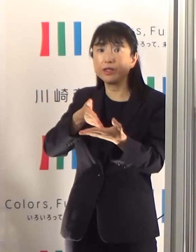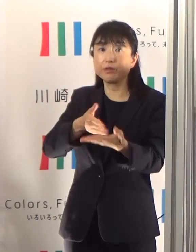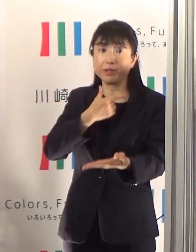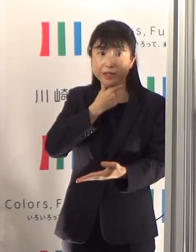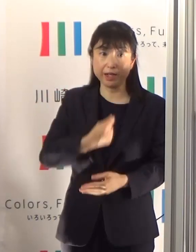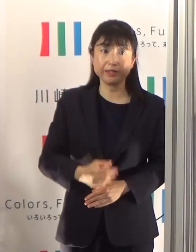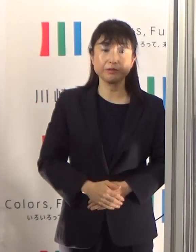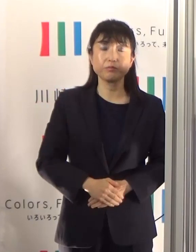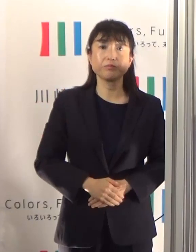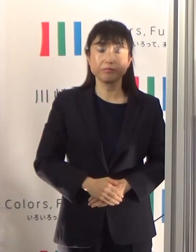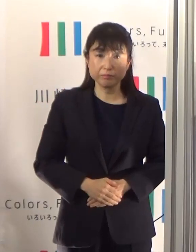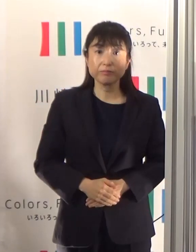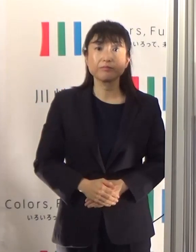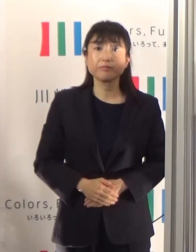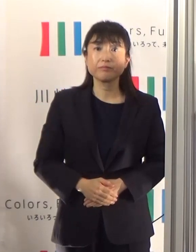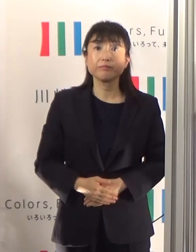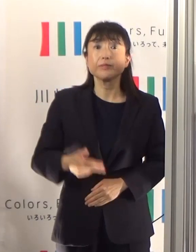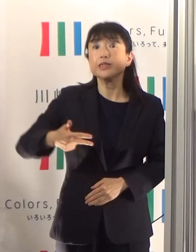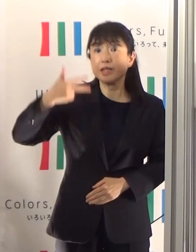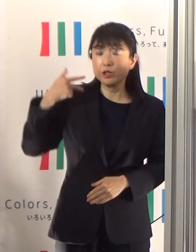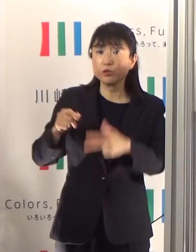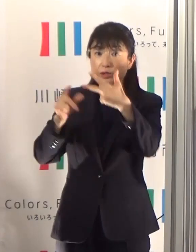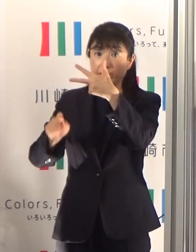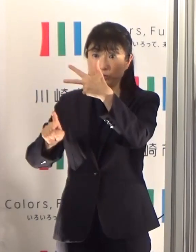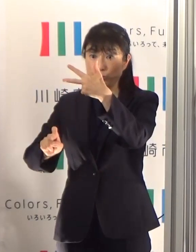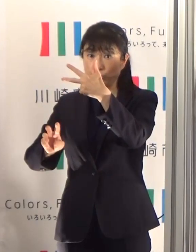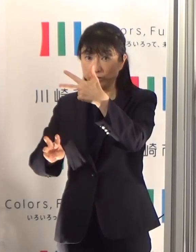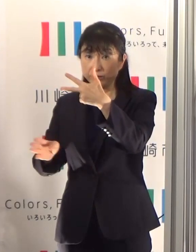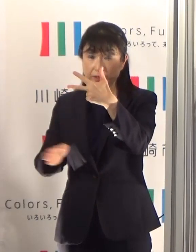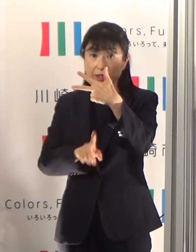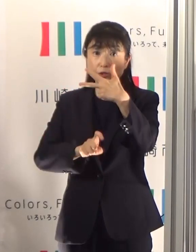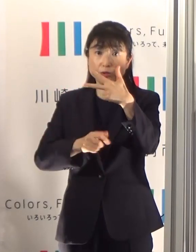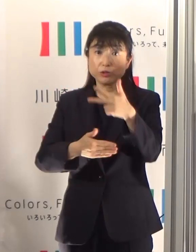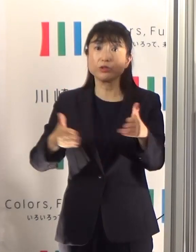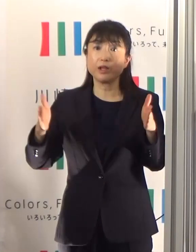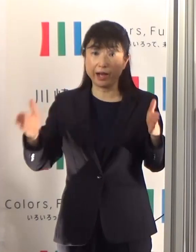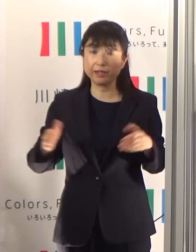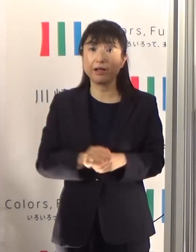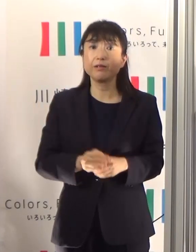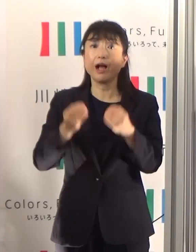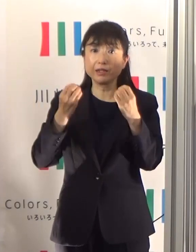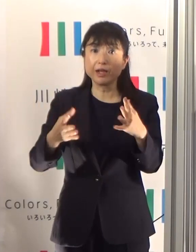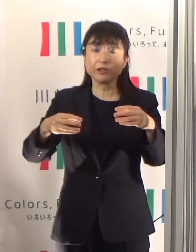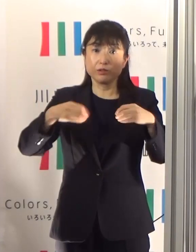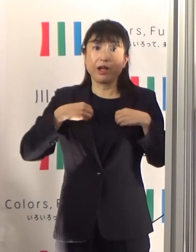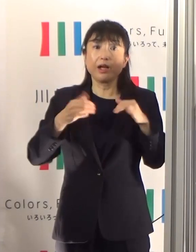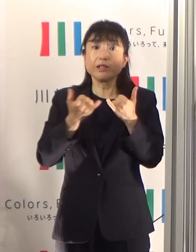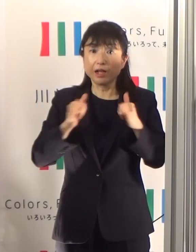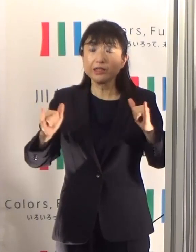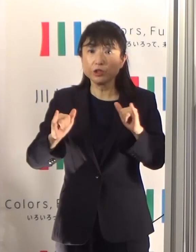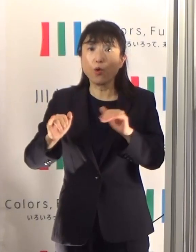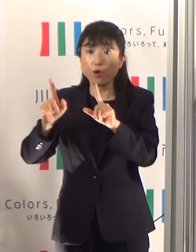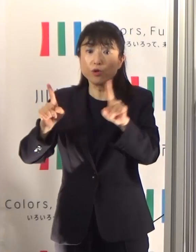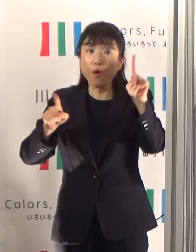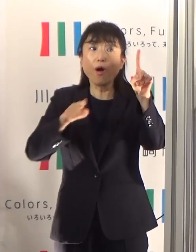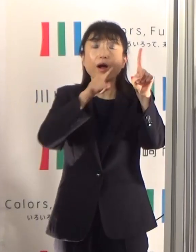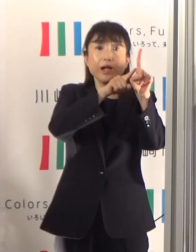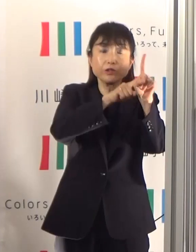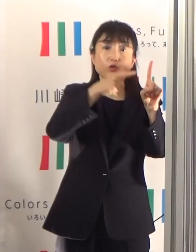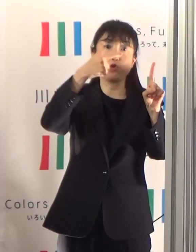7月13日から19日までの先週、新規の陽性患者数の方63名いらっしゃいました